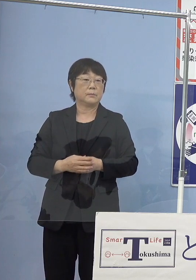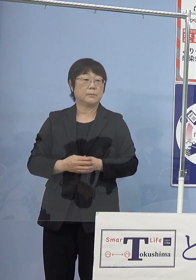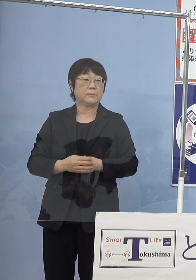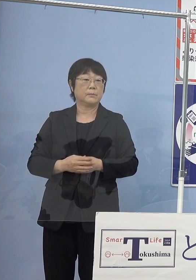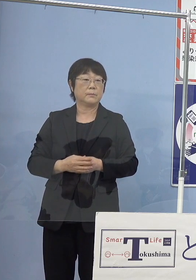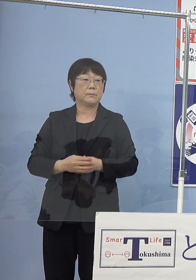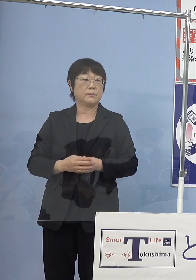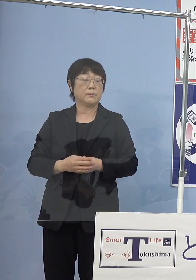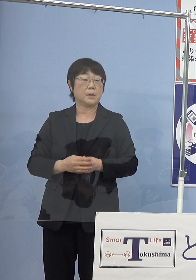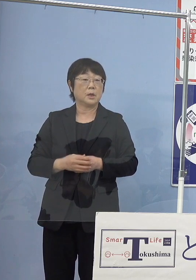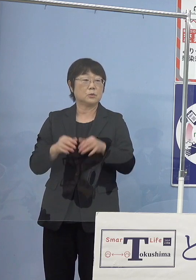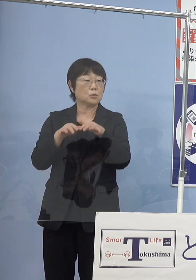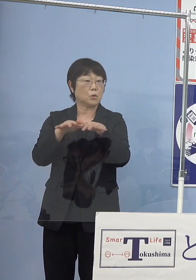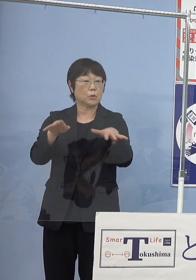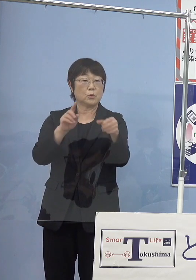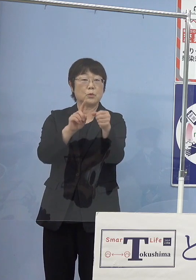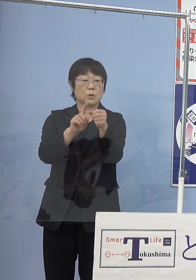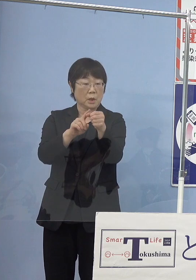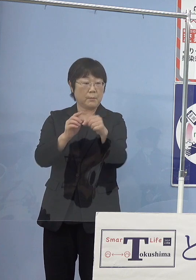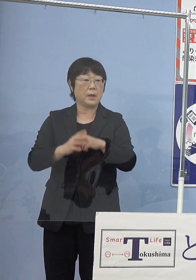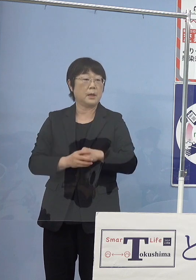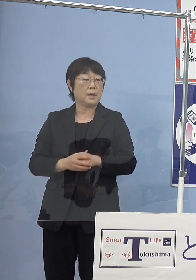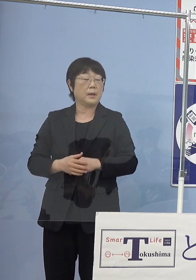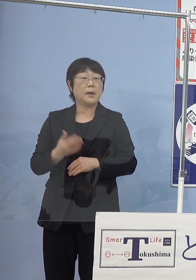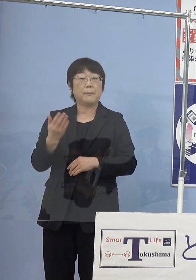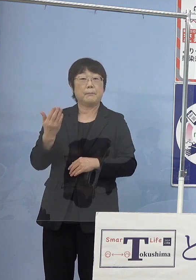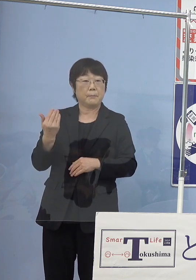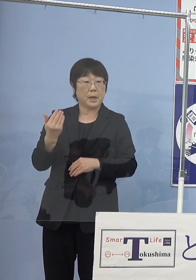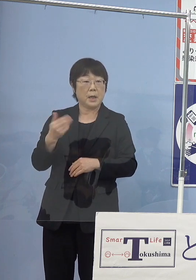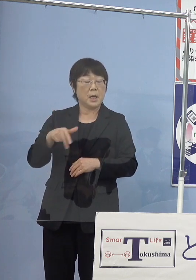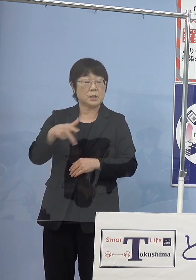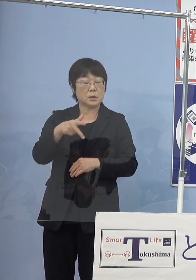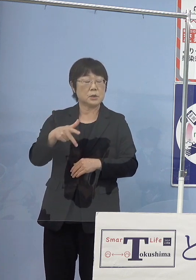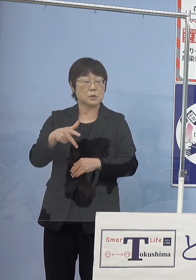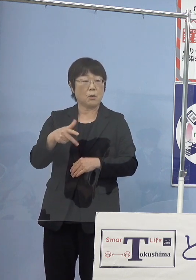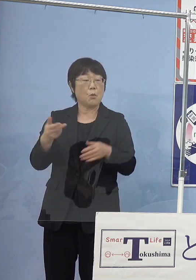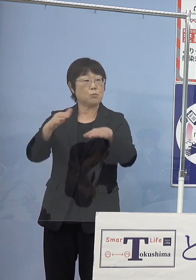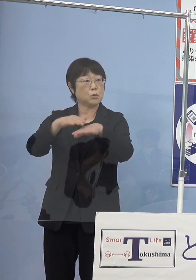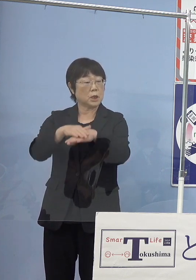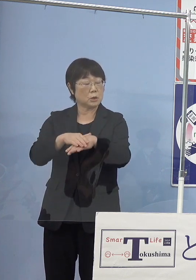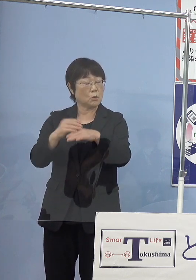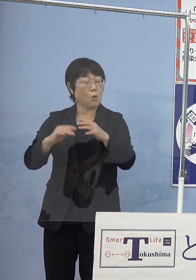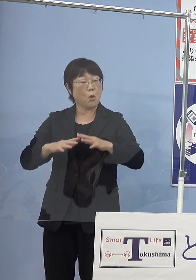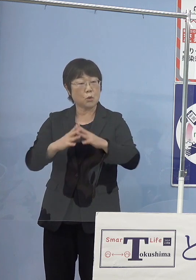また、その普及としてかつてと言いますか 「水素グリッド構想」平成27年に作り上げて